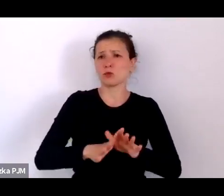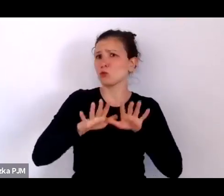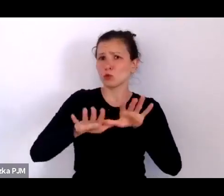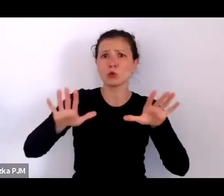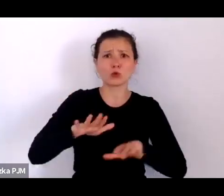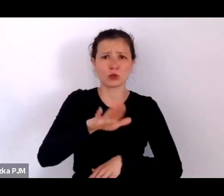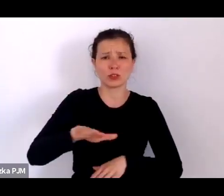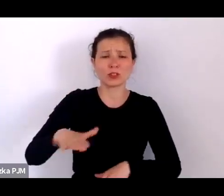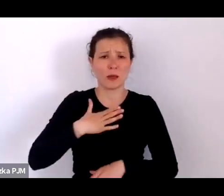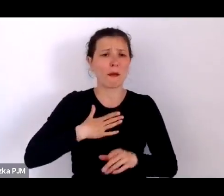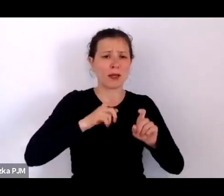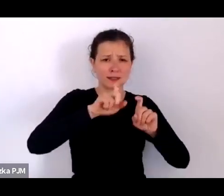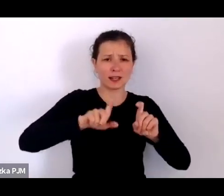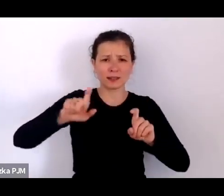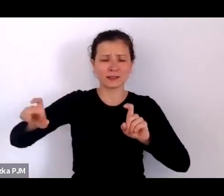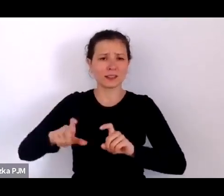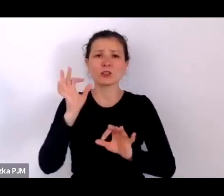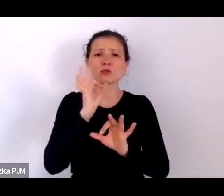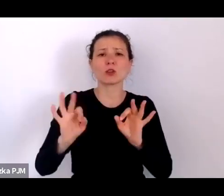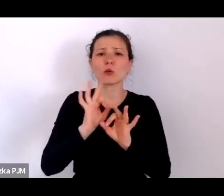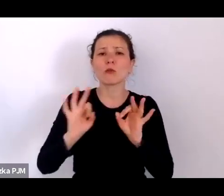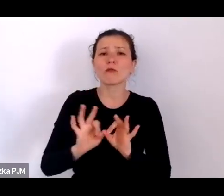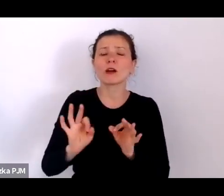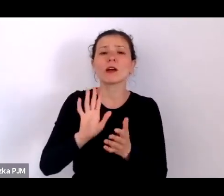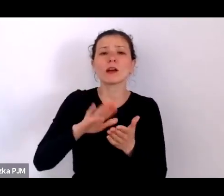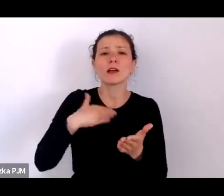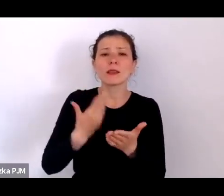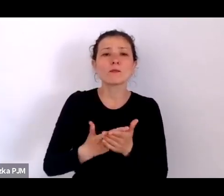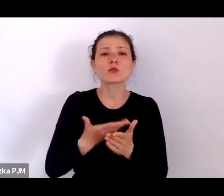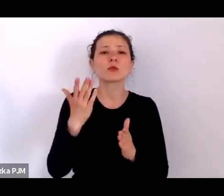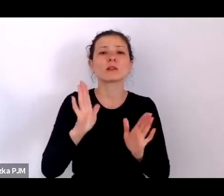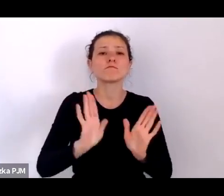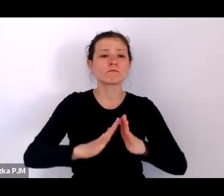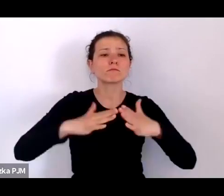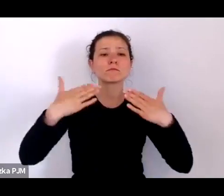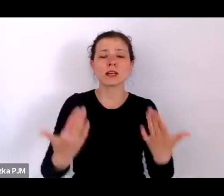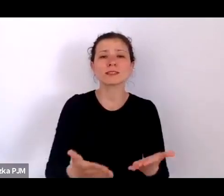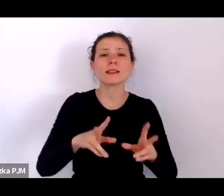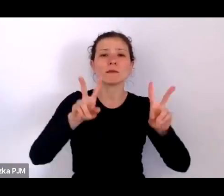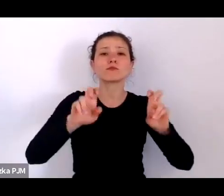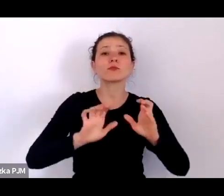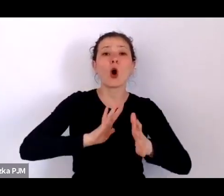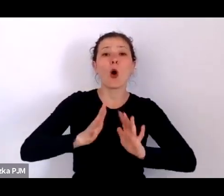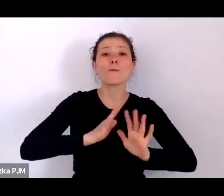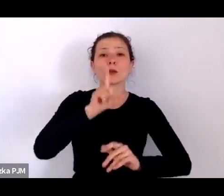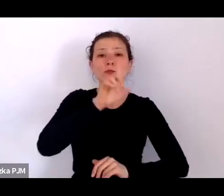bardzo szczegółowe, np. w „Opiekunie społecznym” takim piśmie wychodzącym w Warszawie